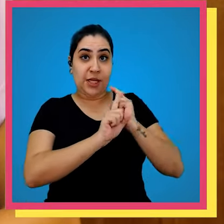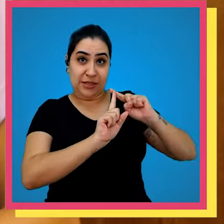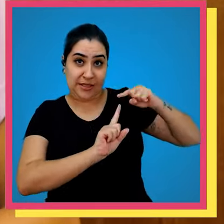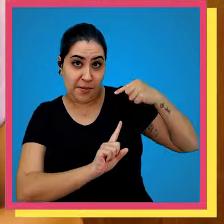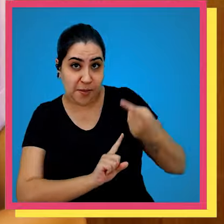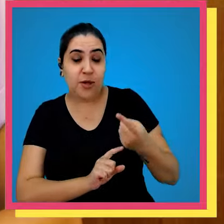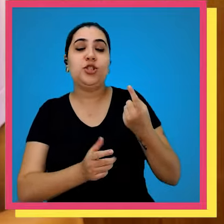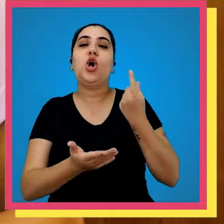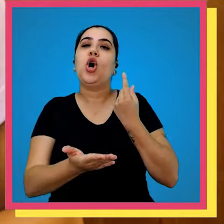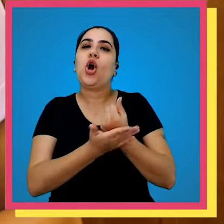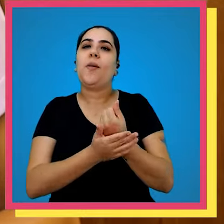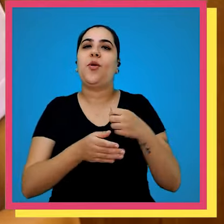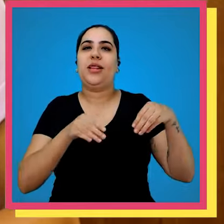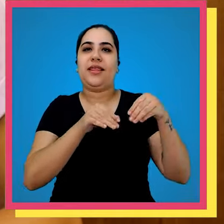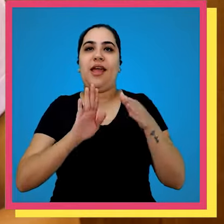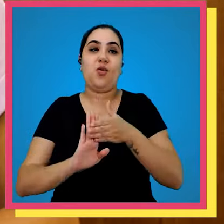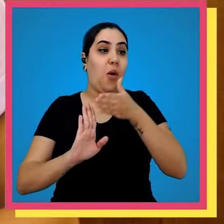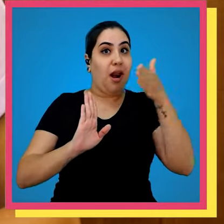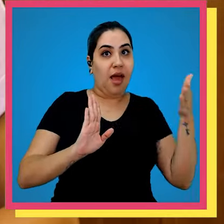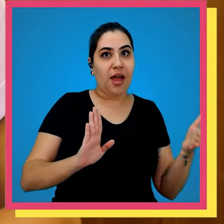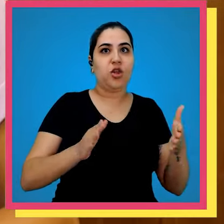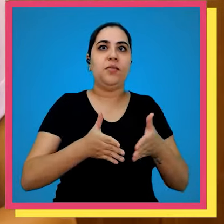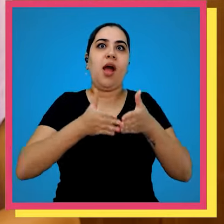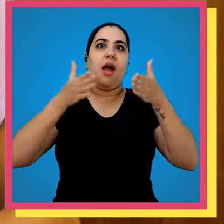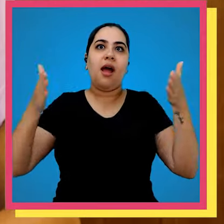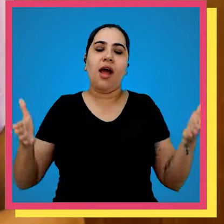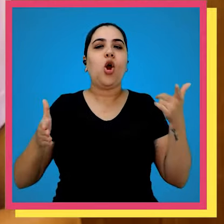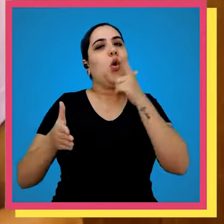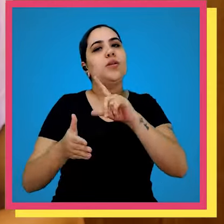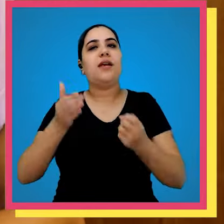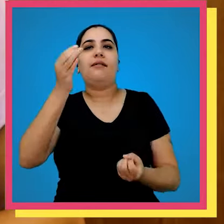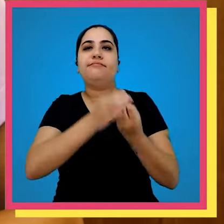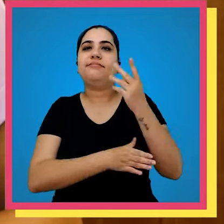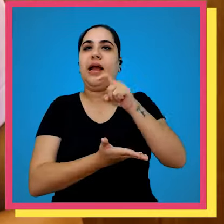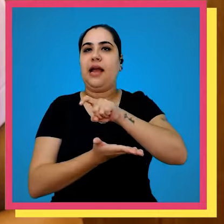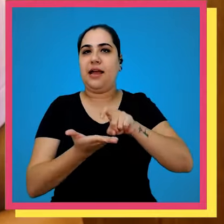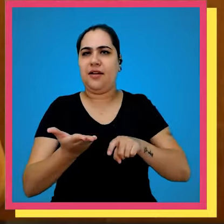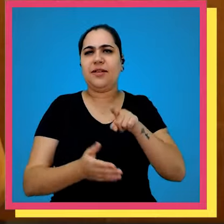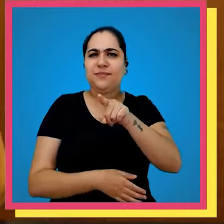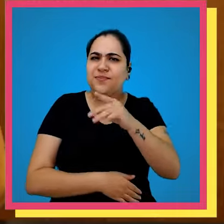de 15 anos depois foi comprado o terreno ao lado para implementar a tão sonhada gráfica inclusive